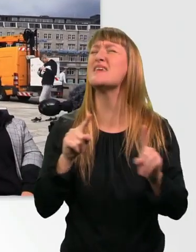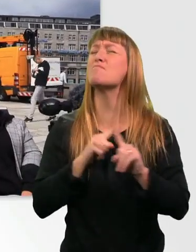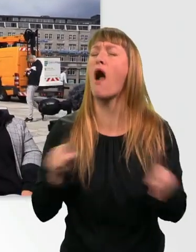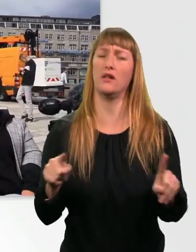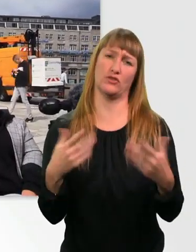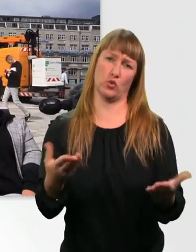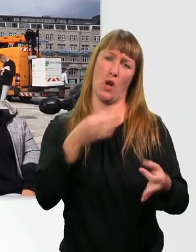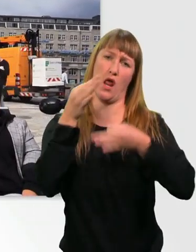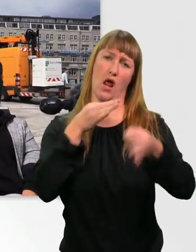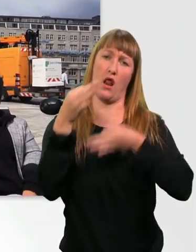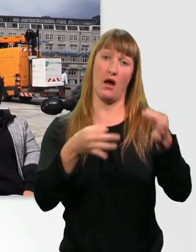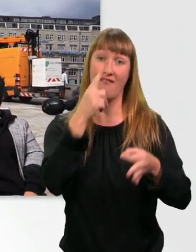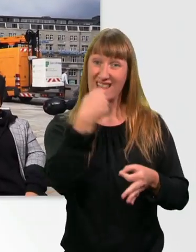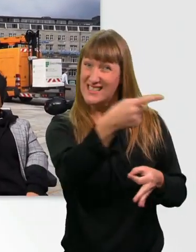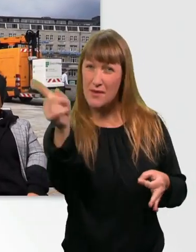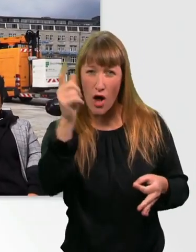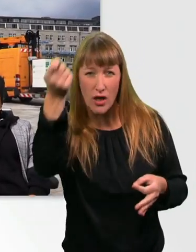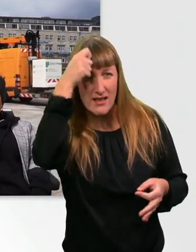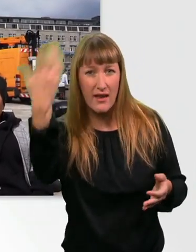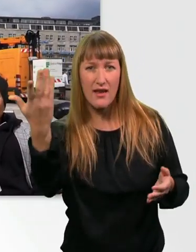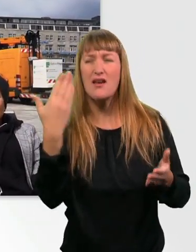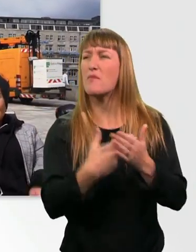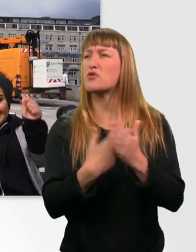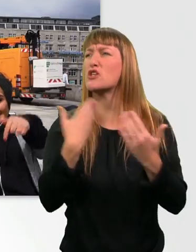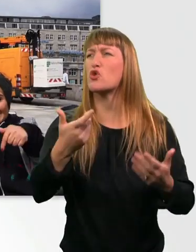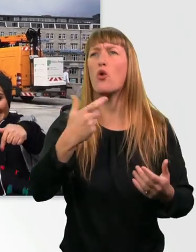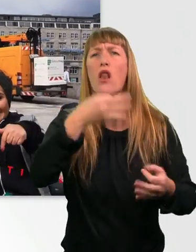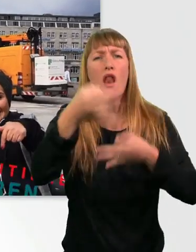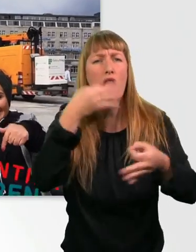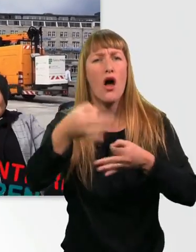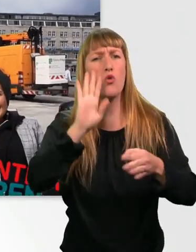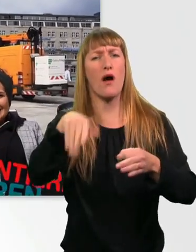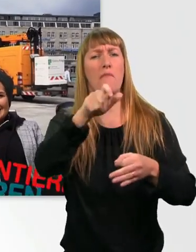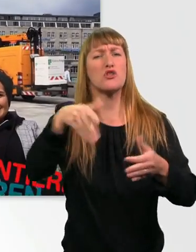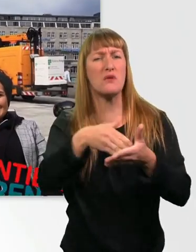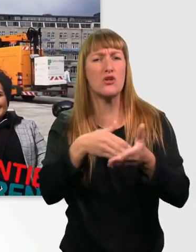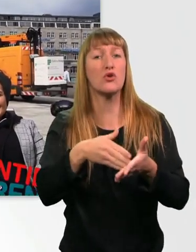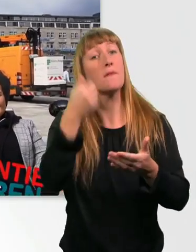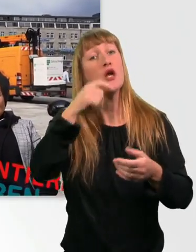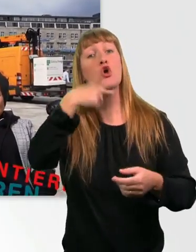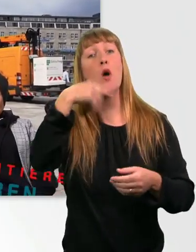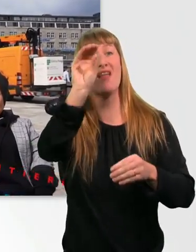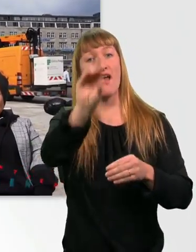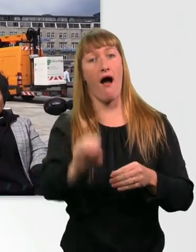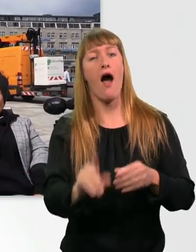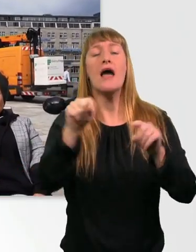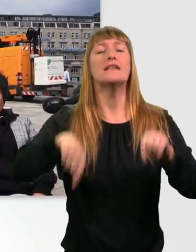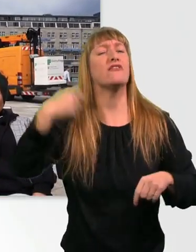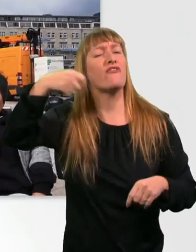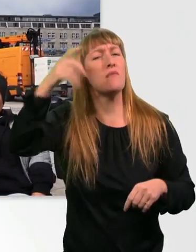das würdet ihr niemals sagen oder Menschen mit Behinderung niemals sagen, schreibt das mal in die Kommentare. Ansonsten nehmt das ganze Video mit Humor. Wir haben heute einfach mal ein bisschen Spaß.